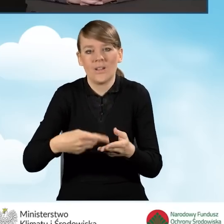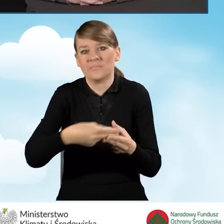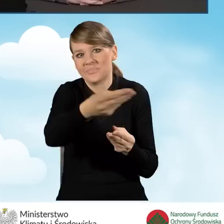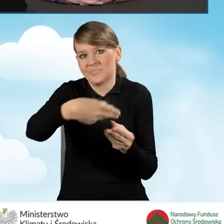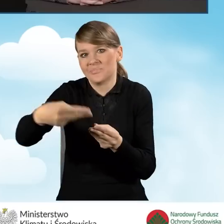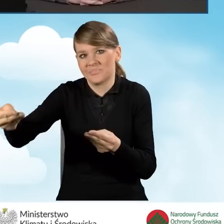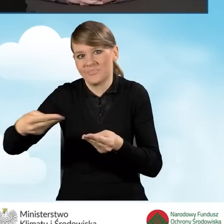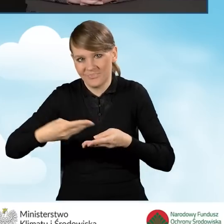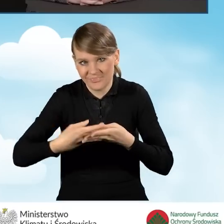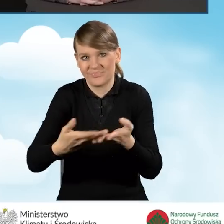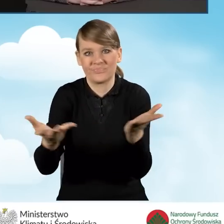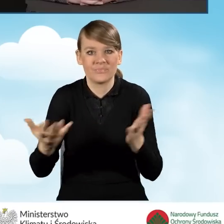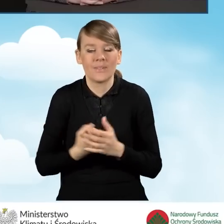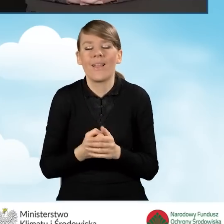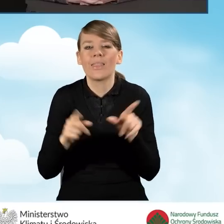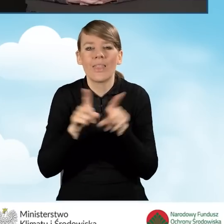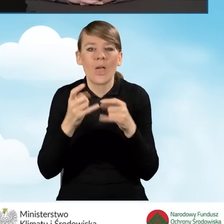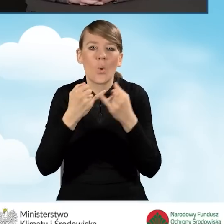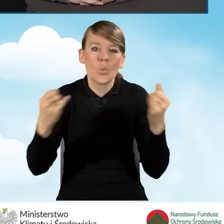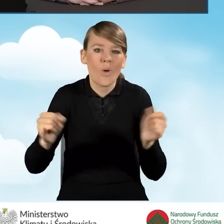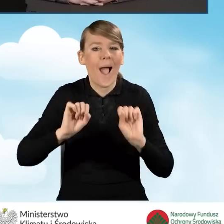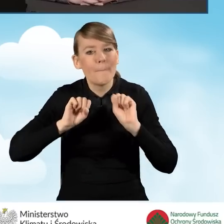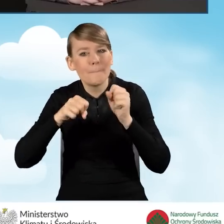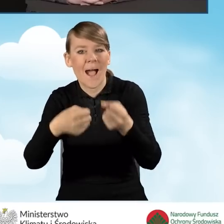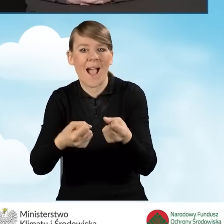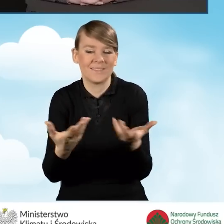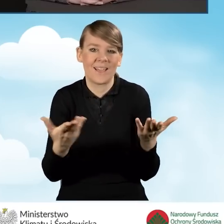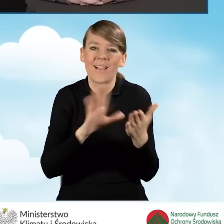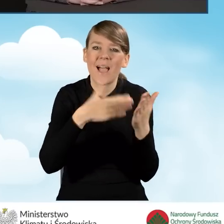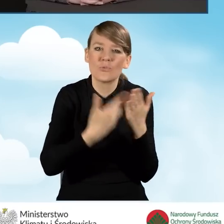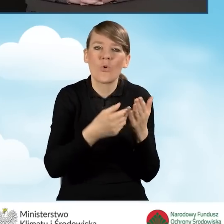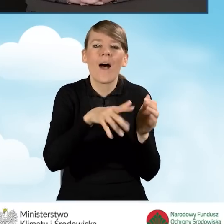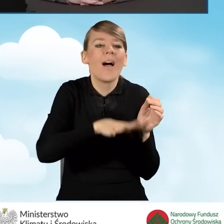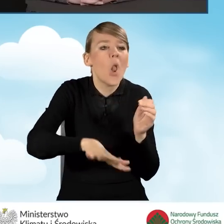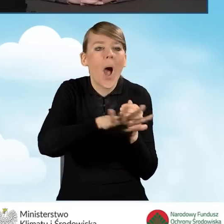Wszelkiego rodzaju kampanie w mediach, w mediach lokalnych, czy plakaty,